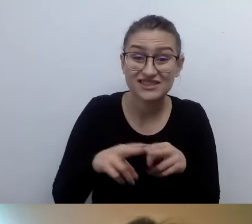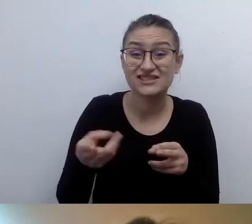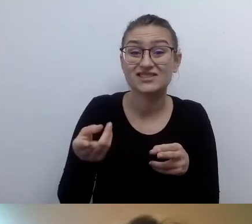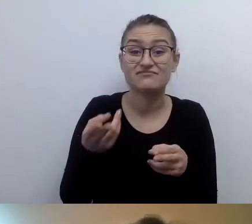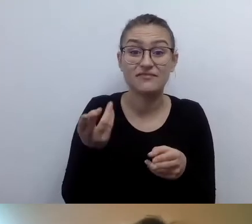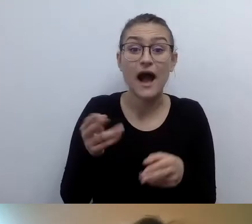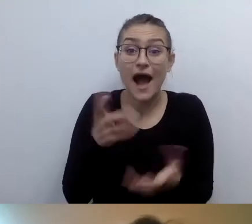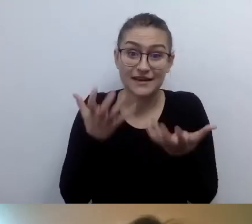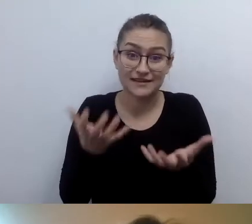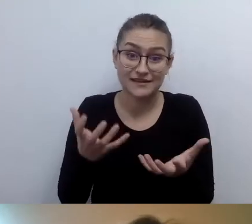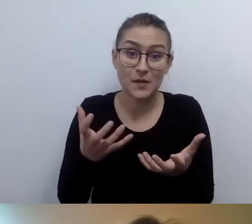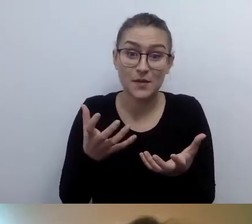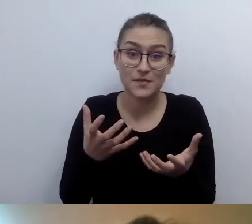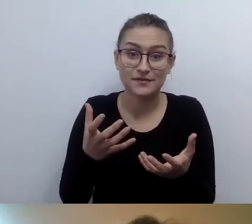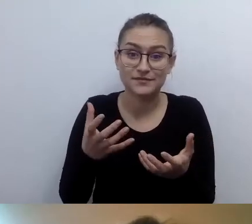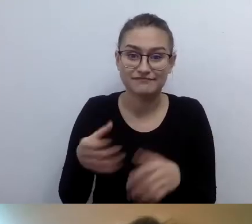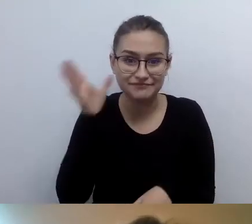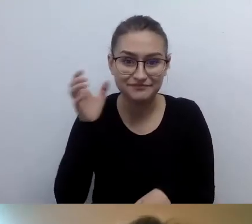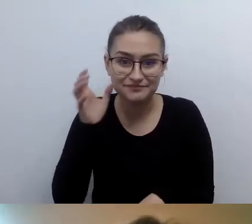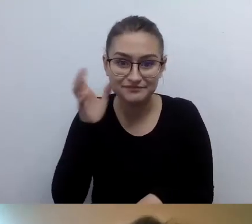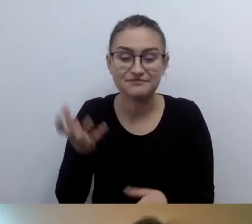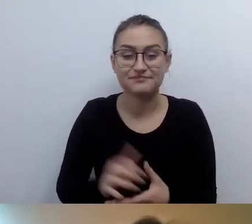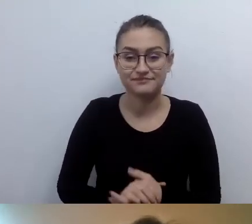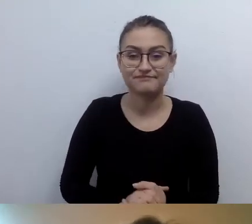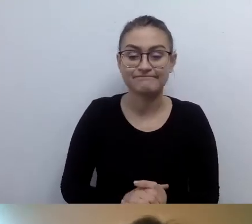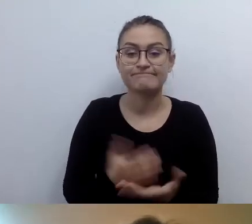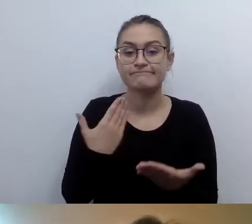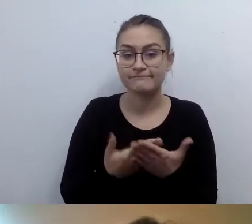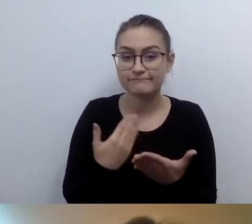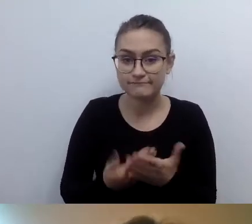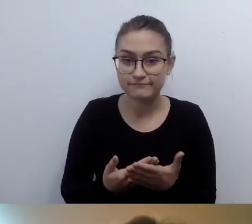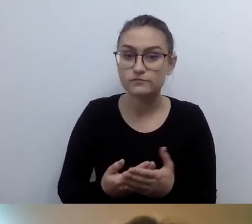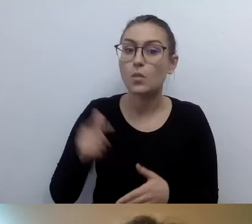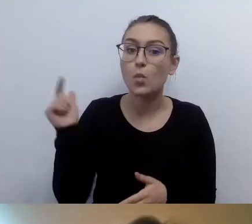Musimy zamieścić informację w dwóch formatach.